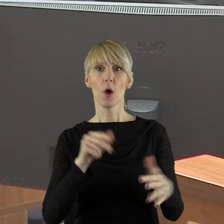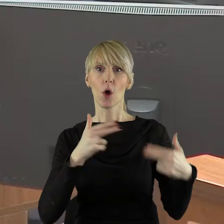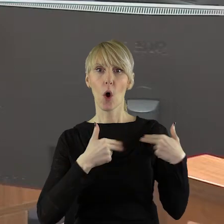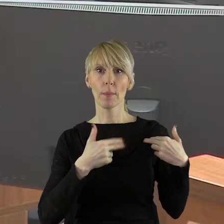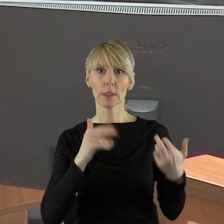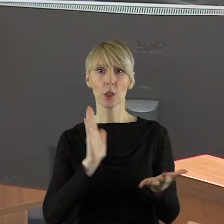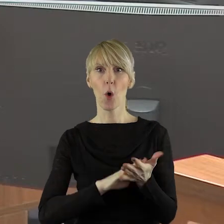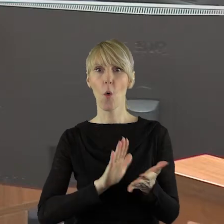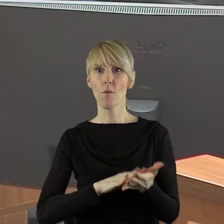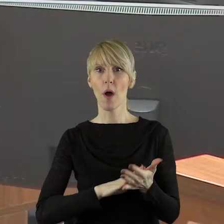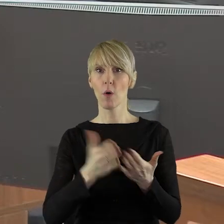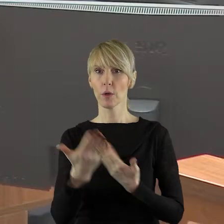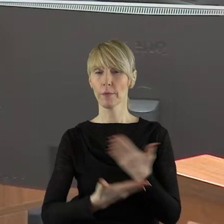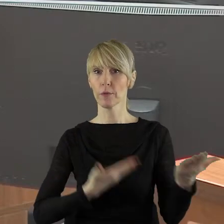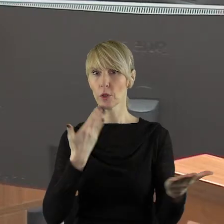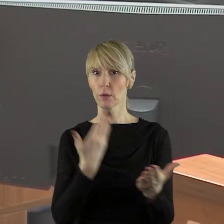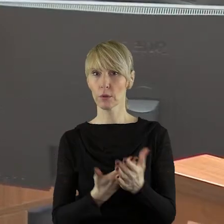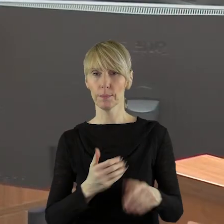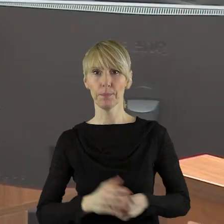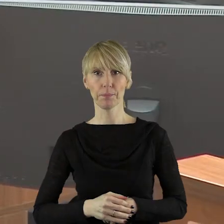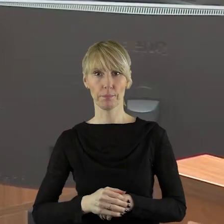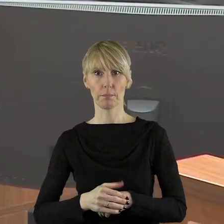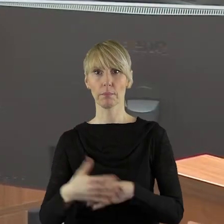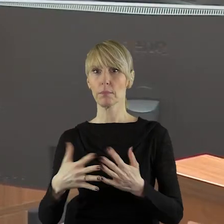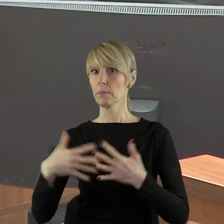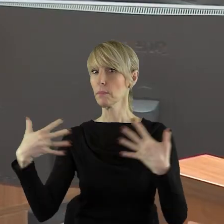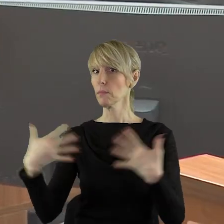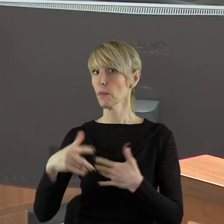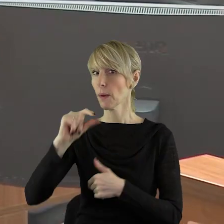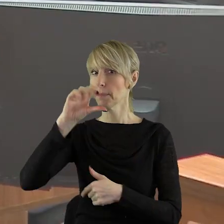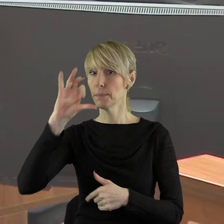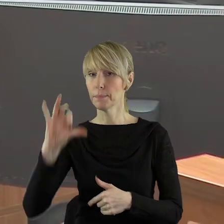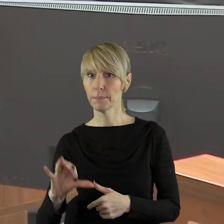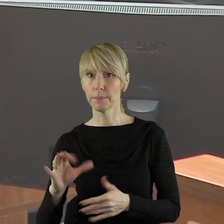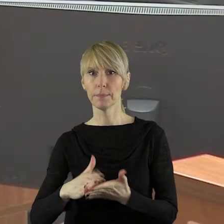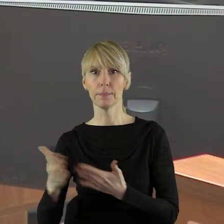Uchwał i Wniosków. Proszę bardzo w imieniu klubu radnych Prawo i Sprawiedliwość